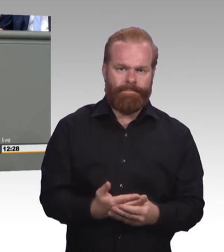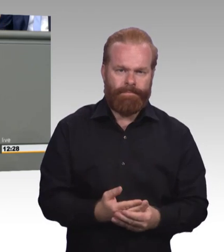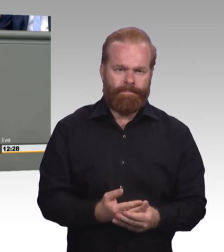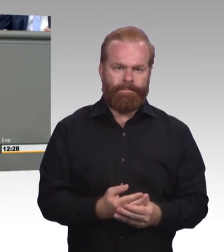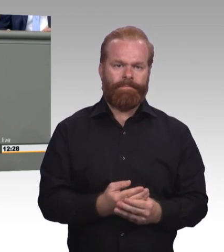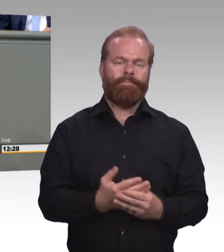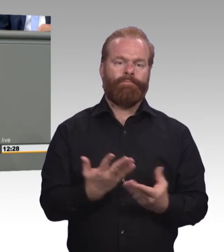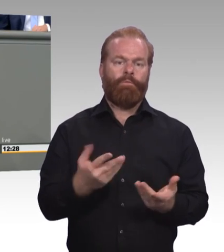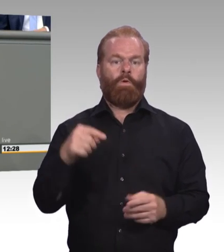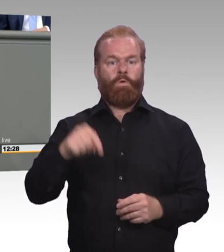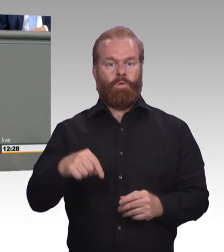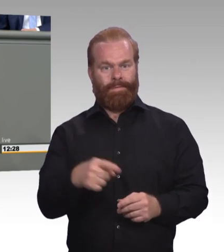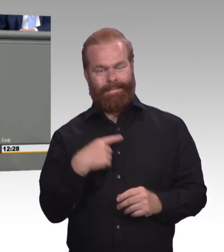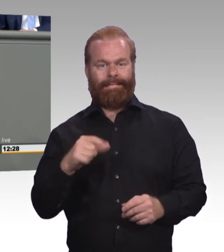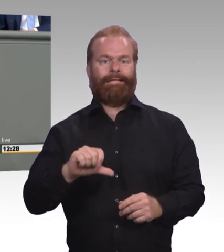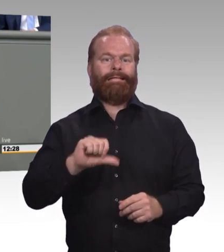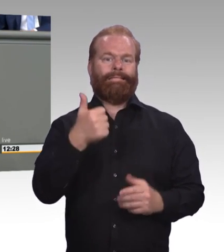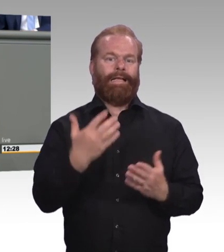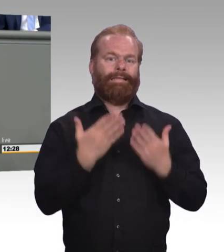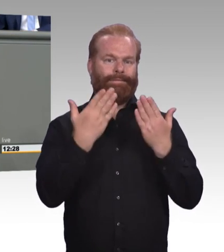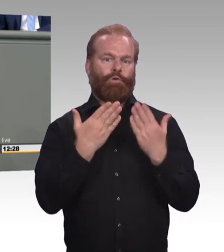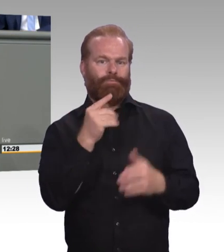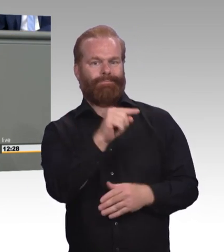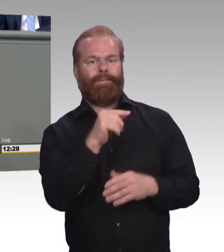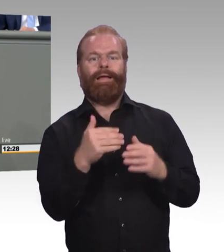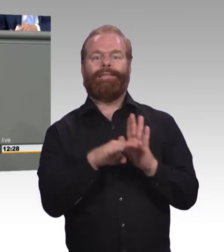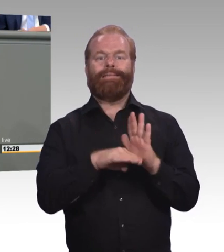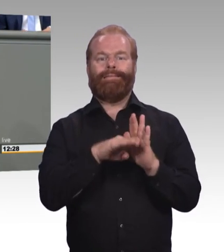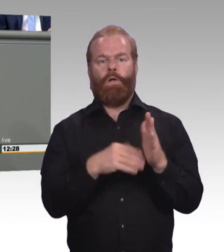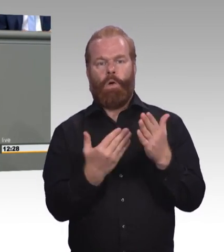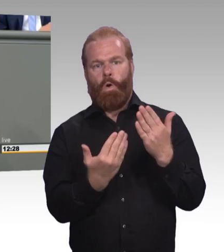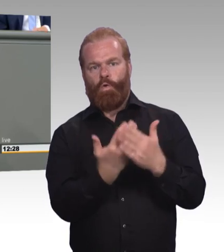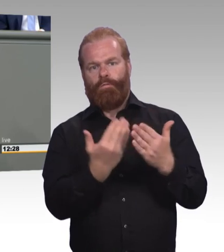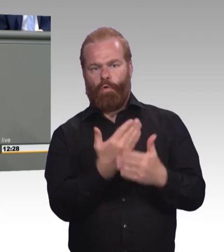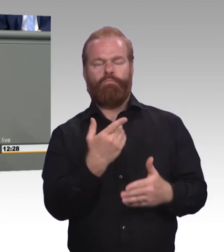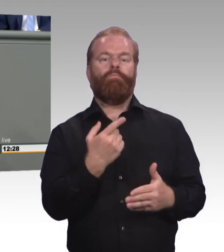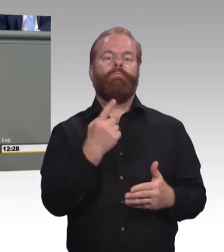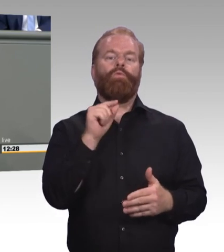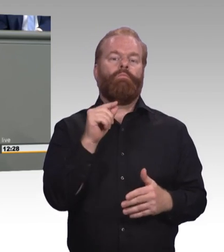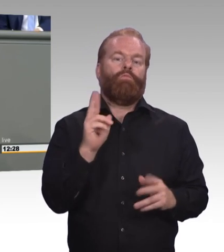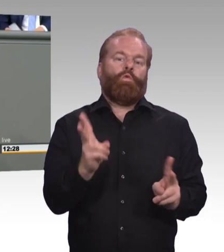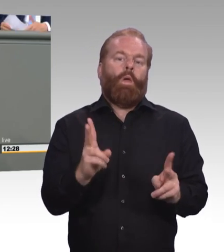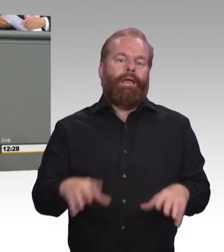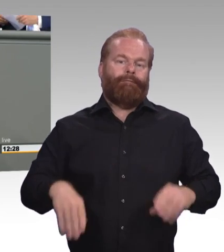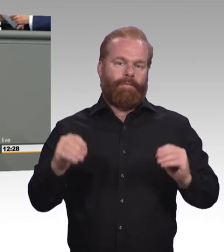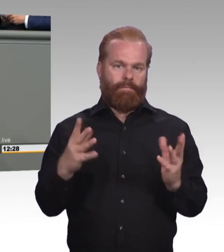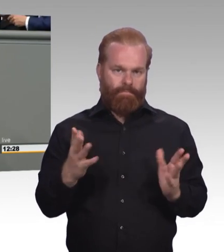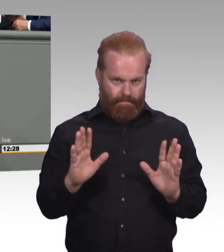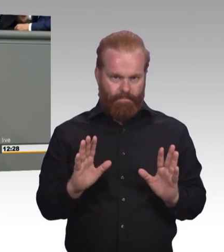die wir hoffentlich in den kommenden Monaten da drüber noch haben werden, aber wir sollten ein Ziel an der Stelle in den Mittelpunkt unserer Beratungen stellen.